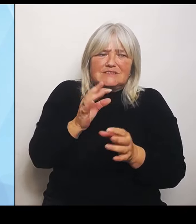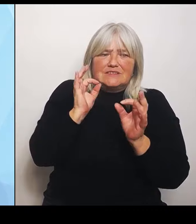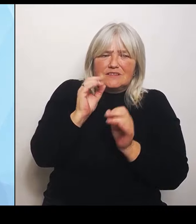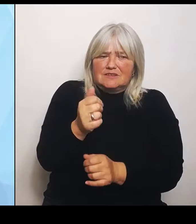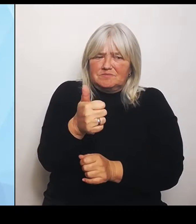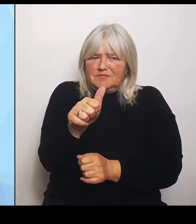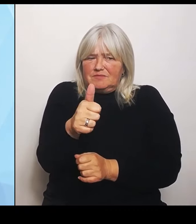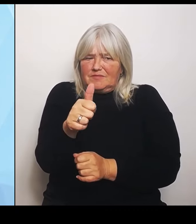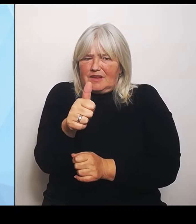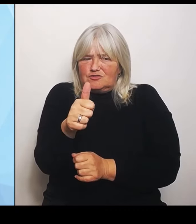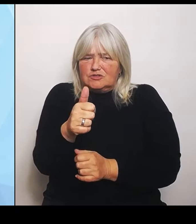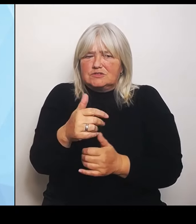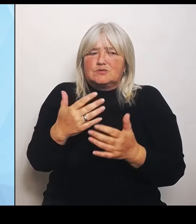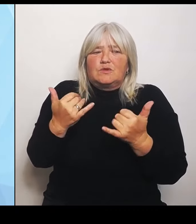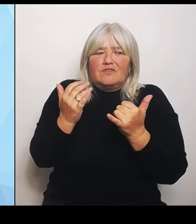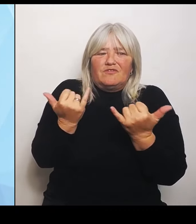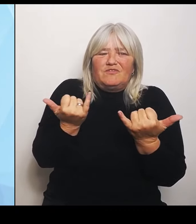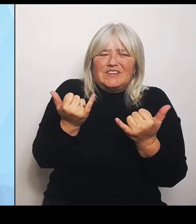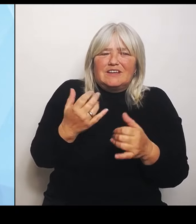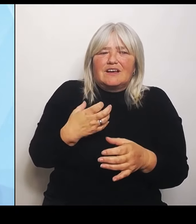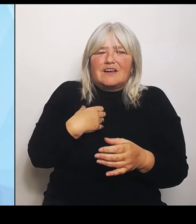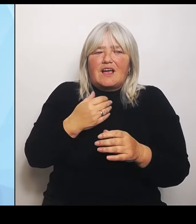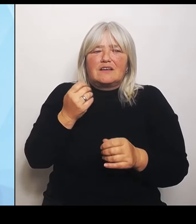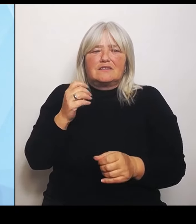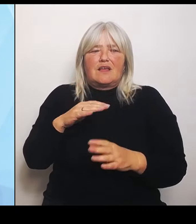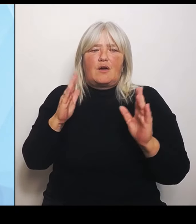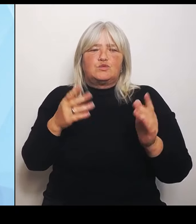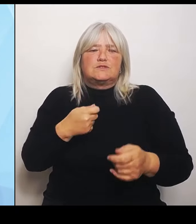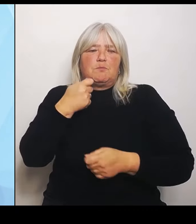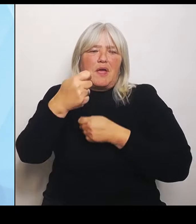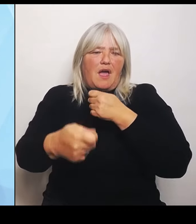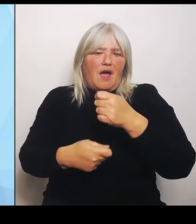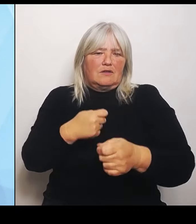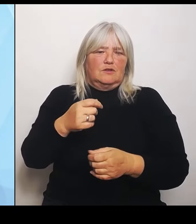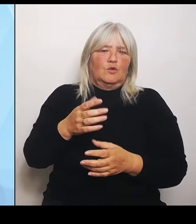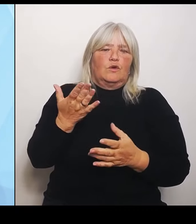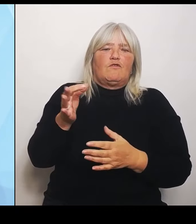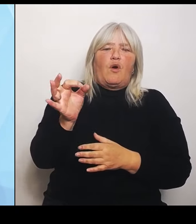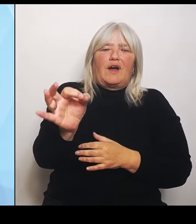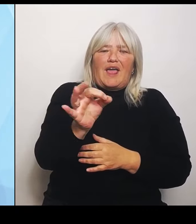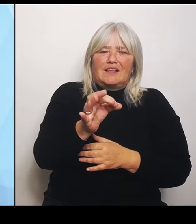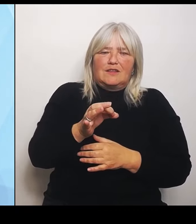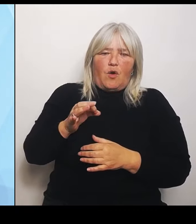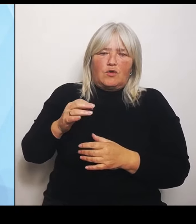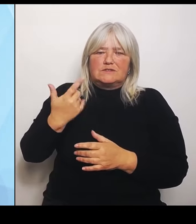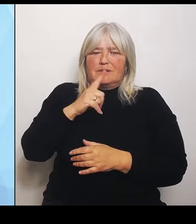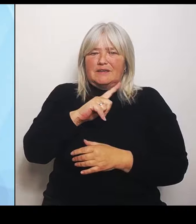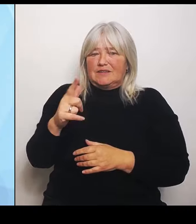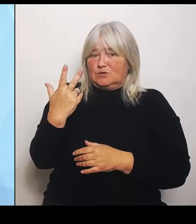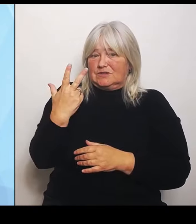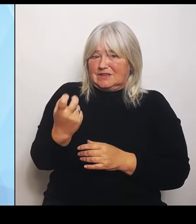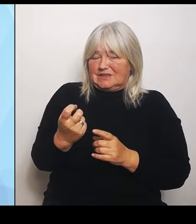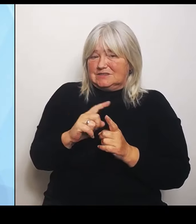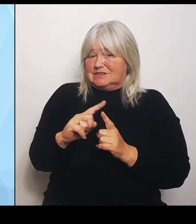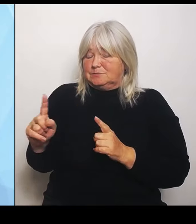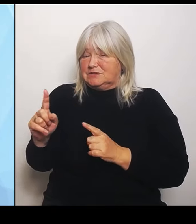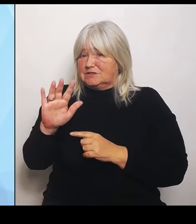einzelnen Regionen in den Jahren 2030 bis 2035, in den verschiedenen Fachrichtungen und künftigen Leistungsgruppen dann auch wirklich